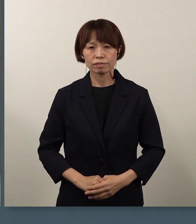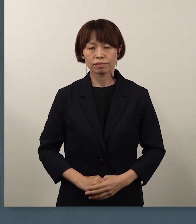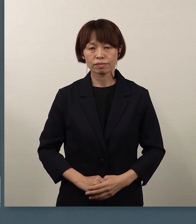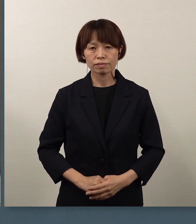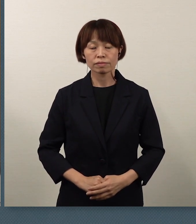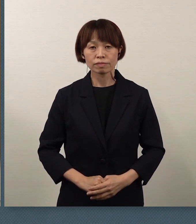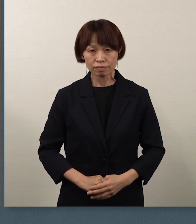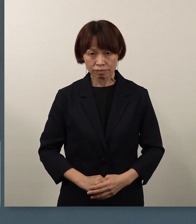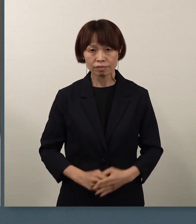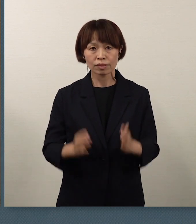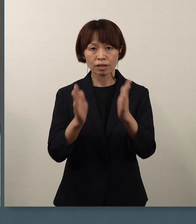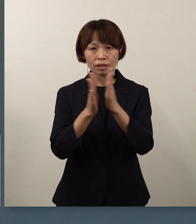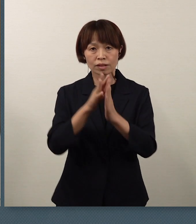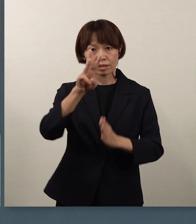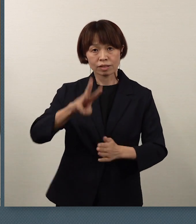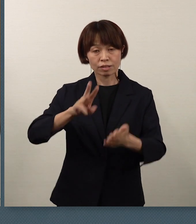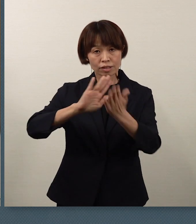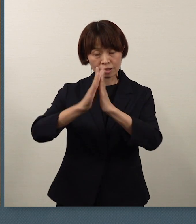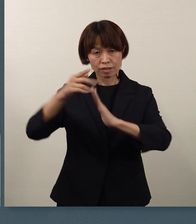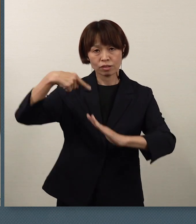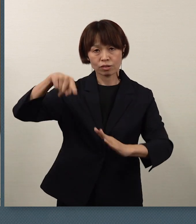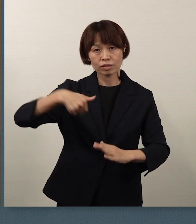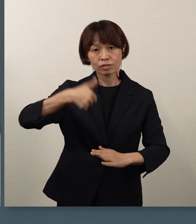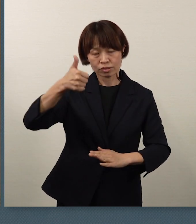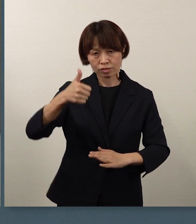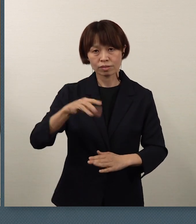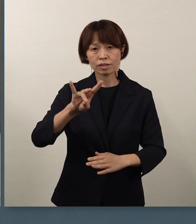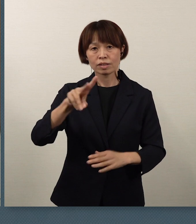神奈川県教育長の 桐谷でございます